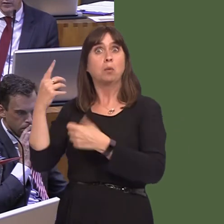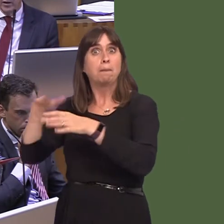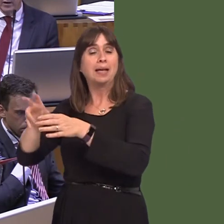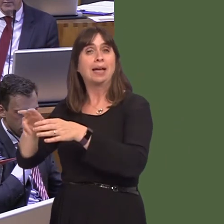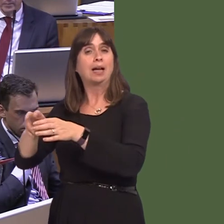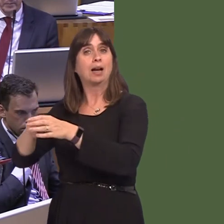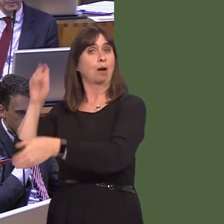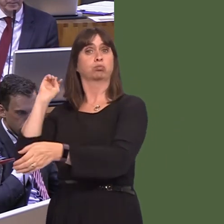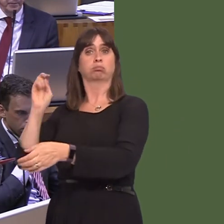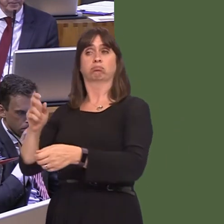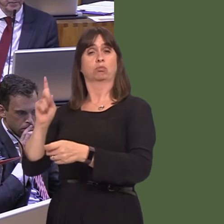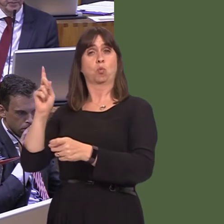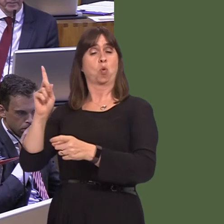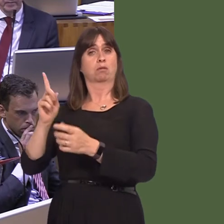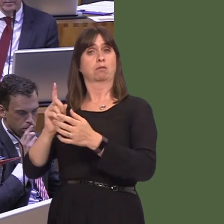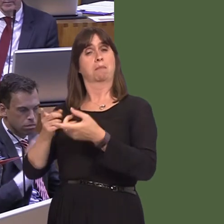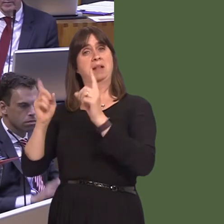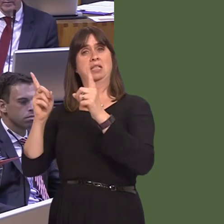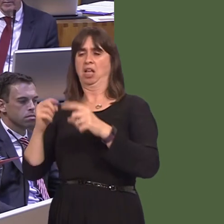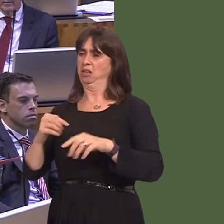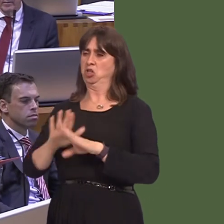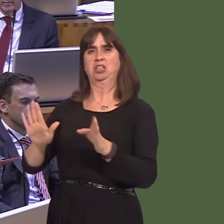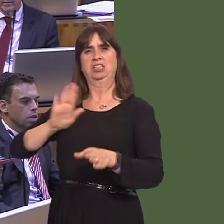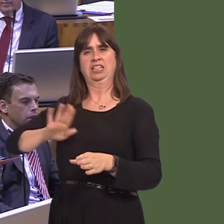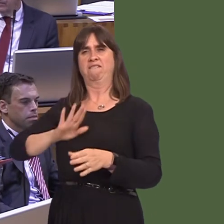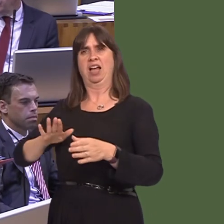again, this morning, of a Government Minister in London not happy with the direction that